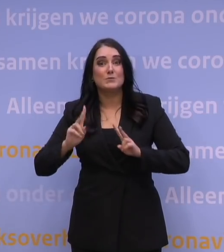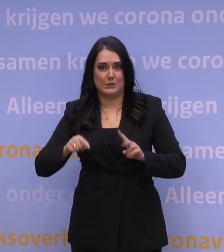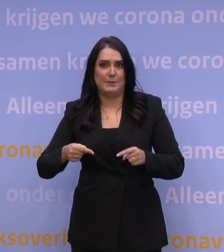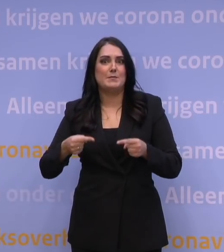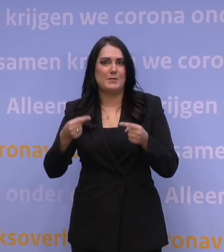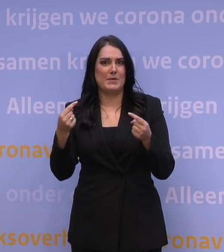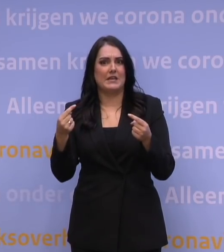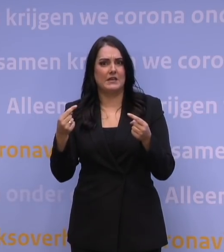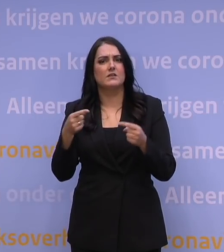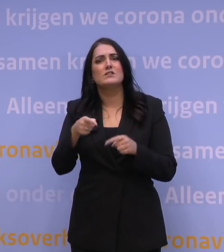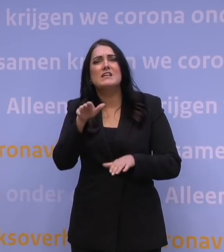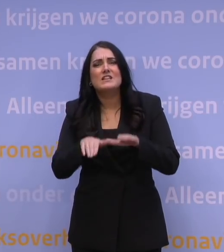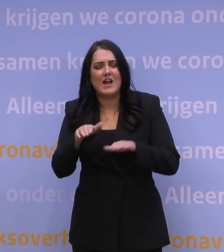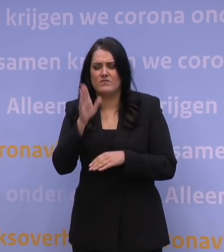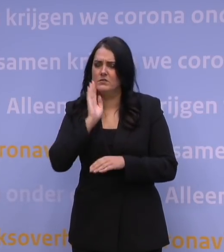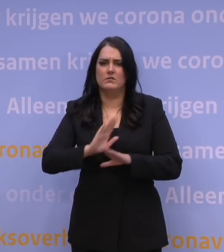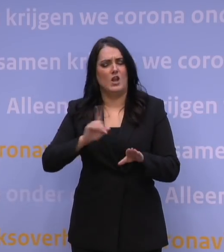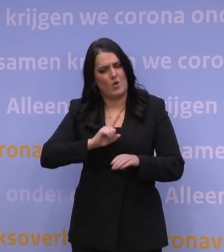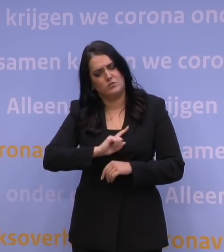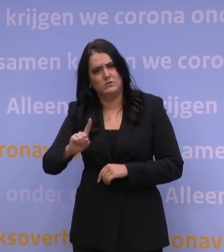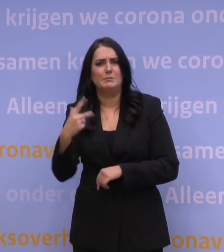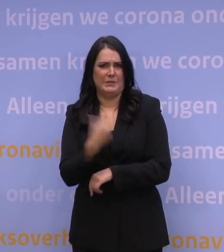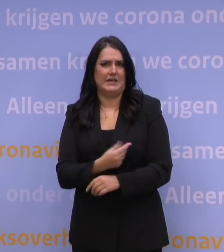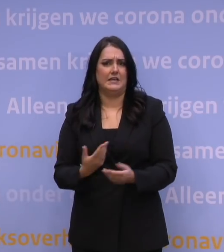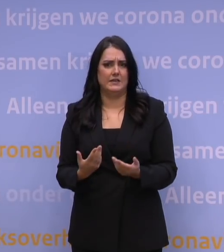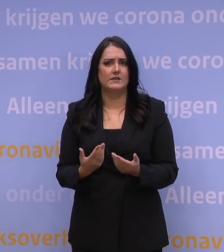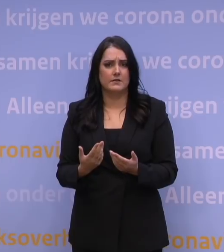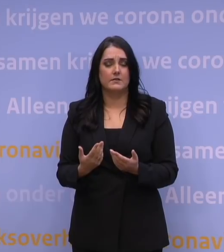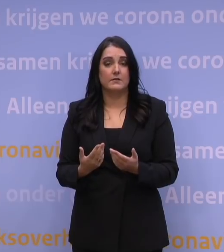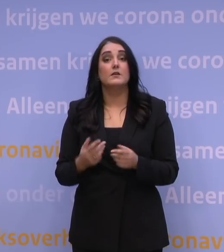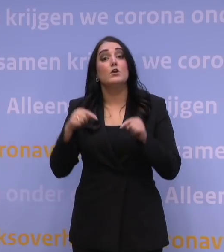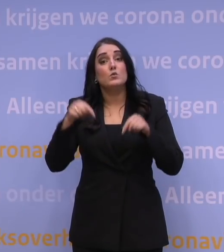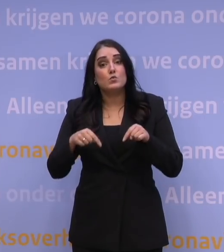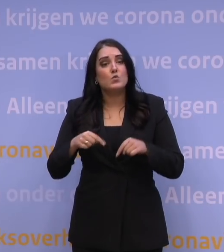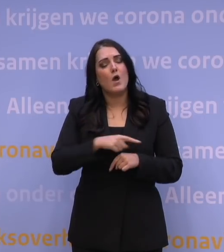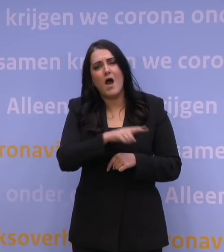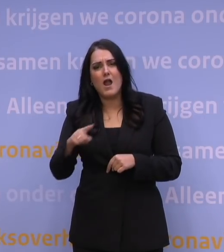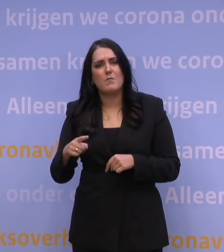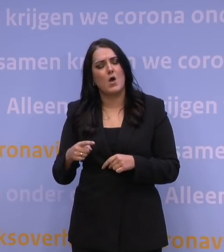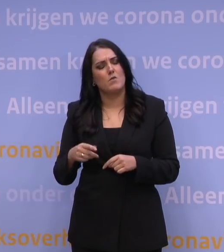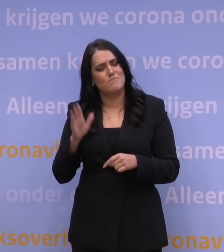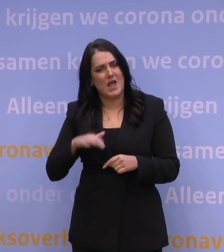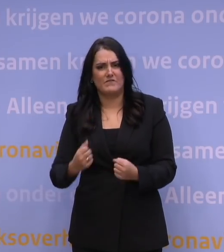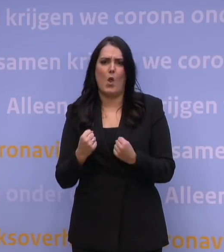Dus aarzel niet langer en haal die prik. En laten we allemaal de moed erin houden in deze moeilijke tijd.